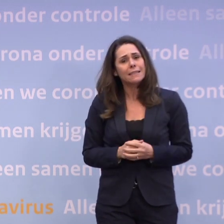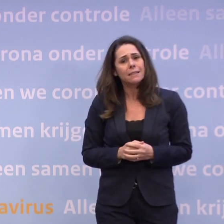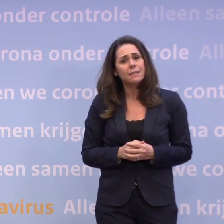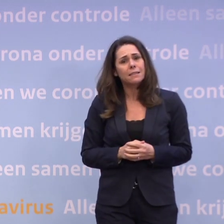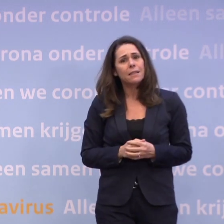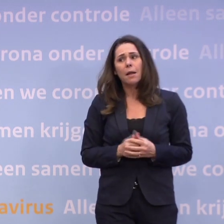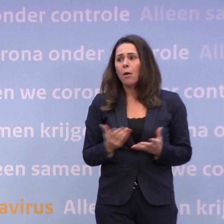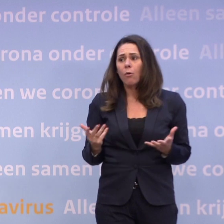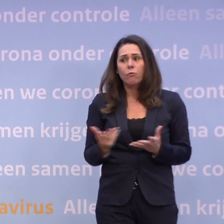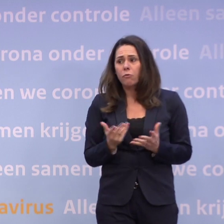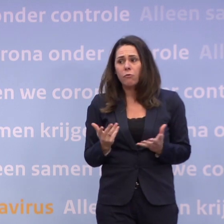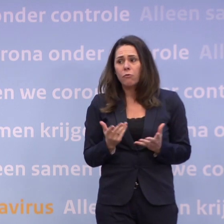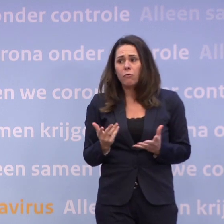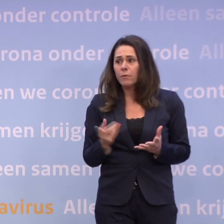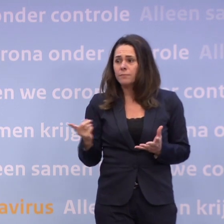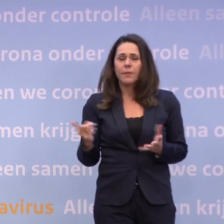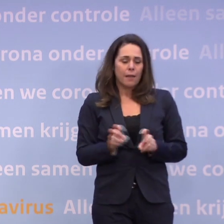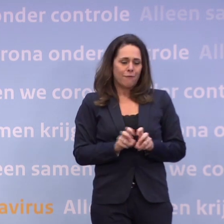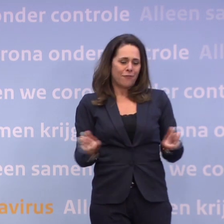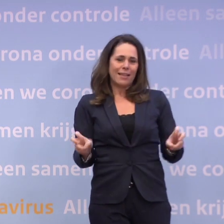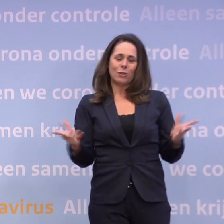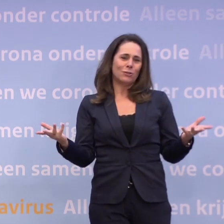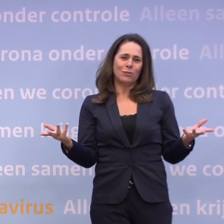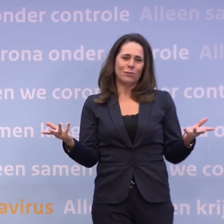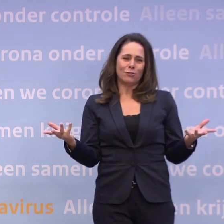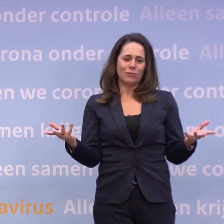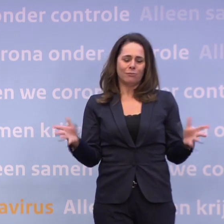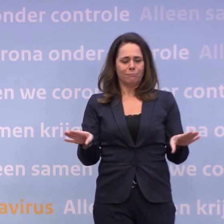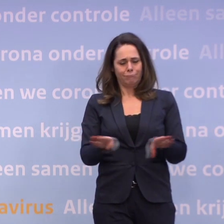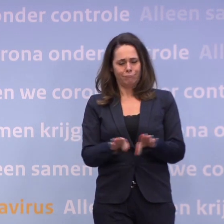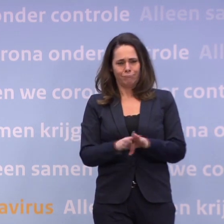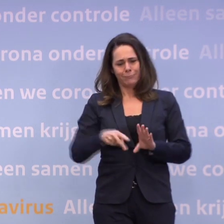Ik bedoel, we moeten de broekriem nu dus kennelijk aanhalen. Het virus laat zich helaas niet in die cyclus gieten.